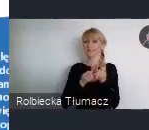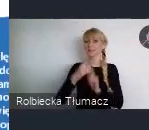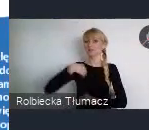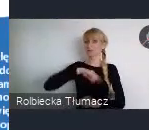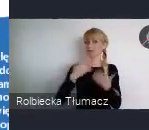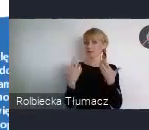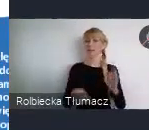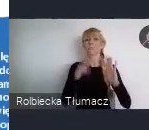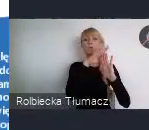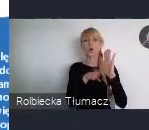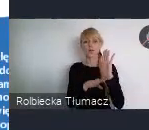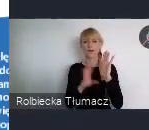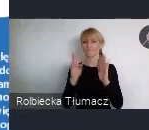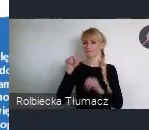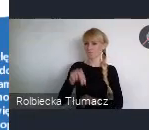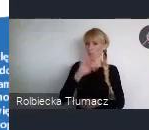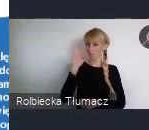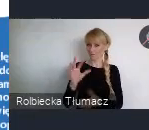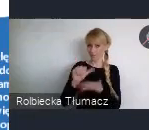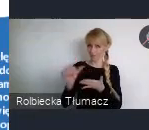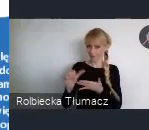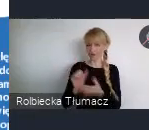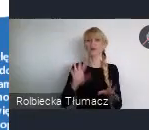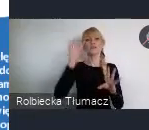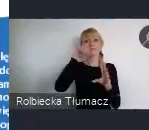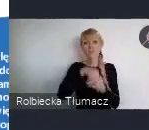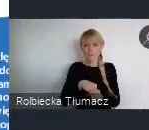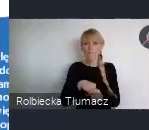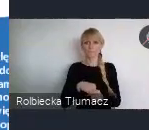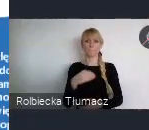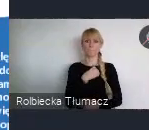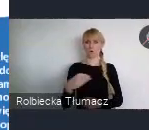znalazł się silny Polski i również europejski.